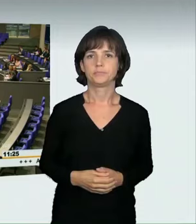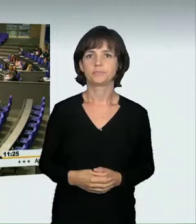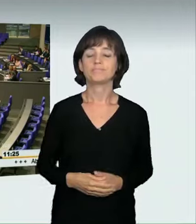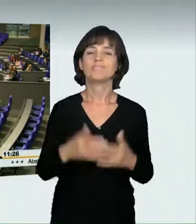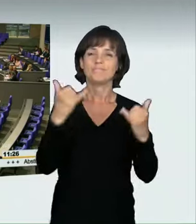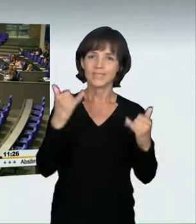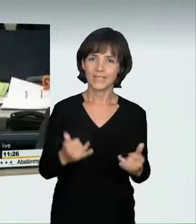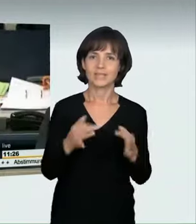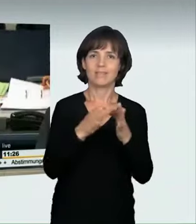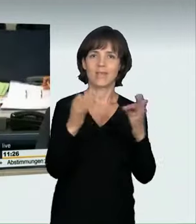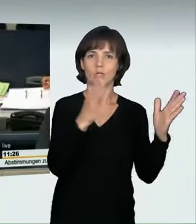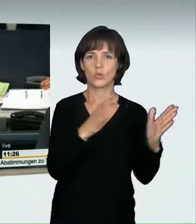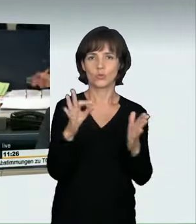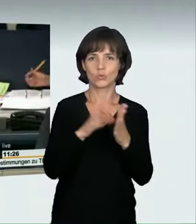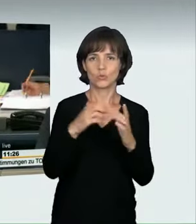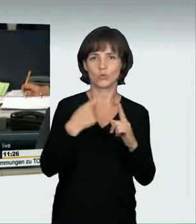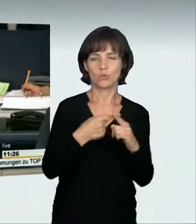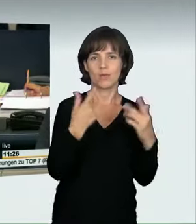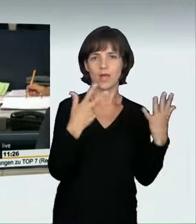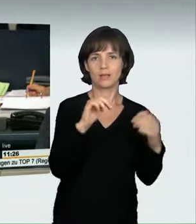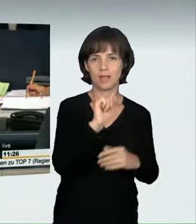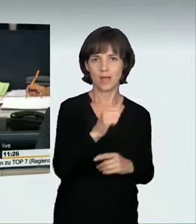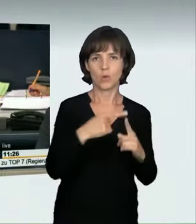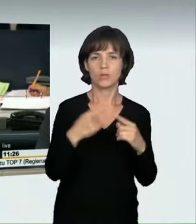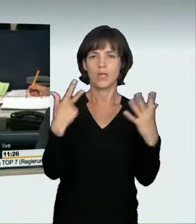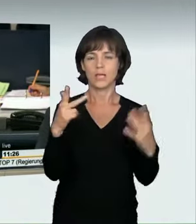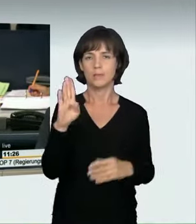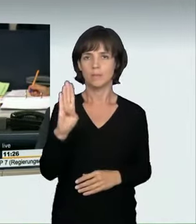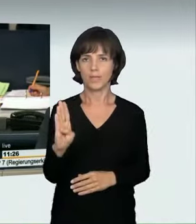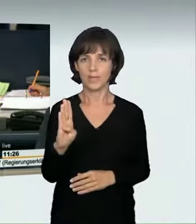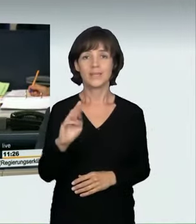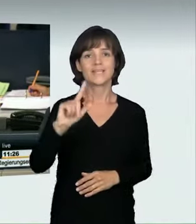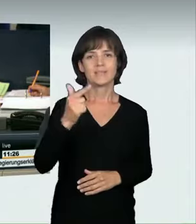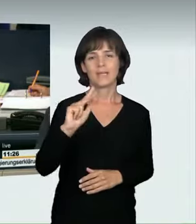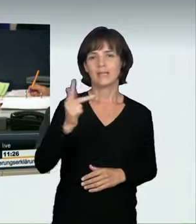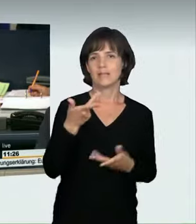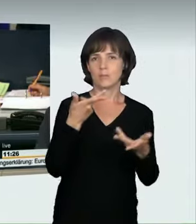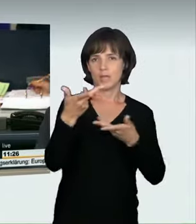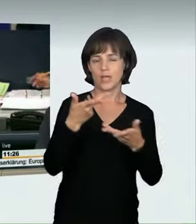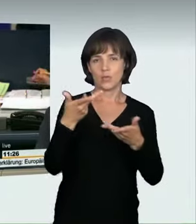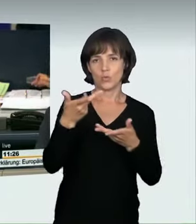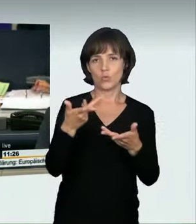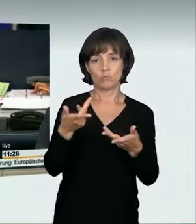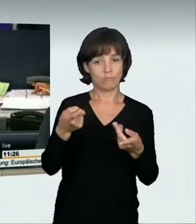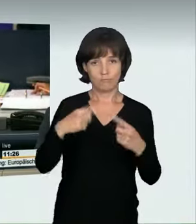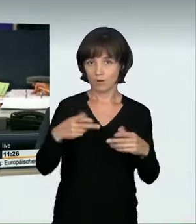(Präsidium): Ich rufe die Tagesordnungspunkte 8 a und 8 b auf: a) Zweite und dritte Beratung des vom Bundesrat eingebrachten Entwurfs